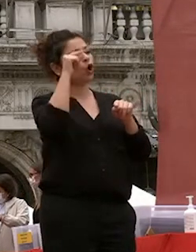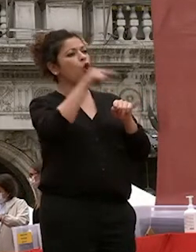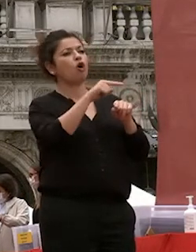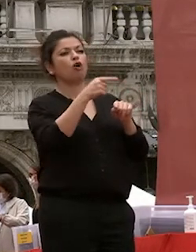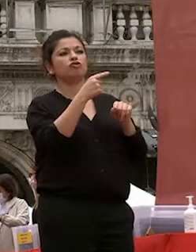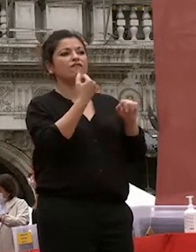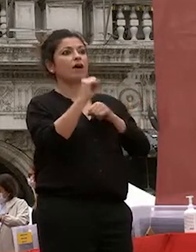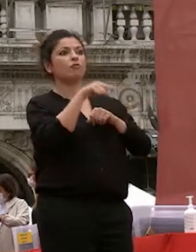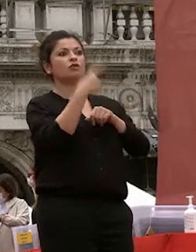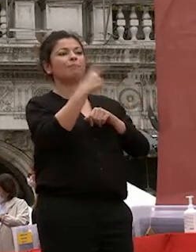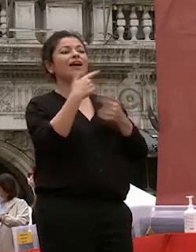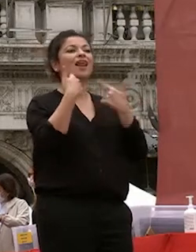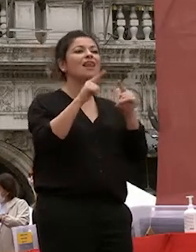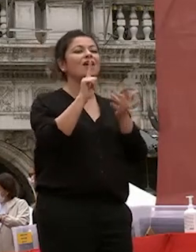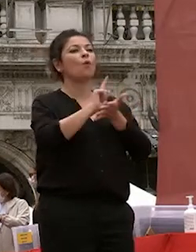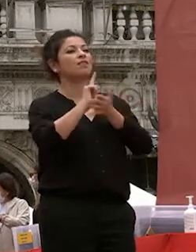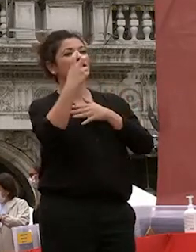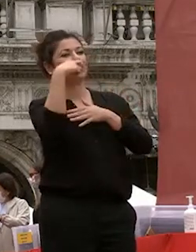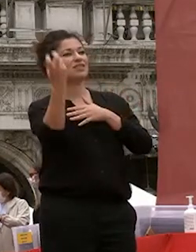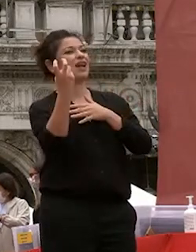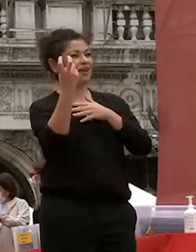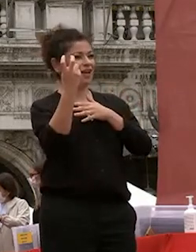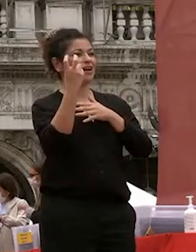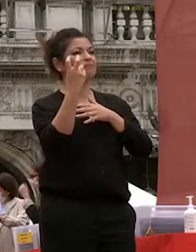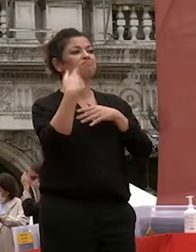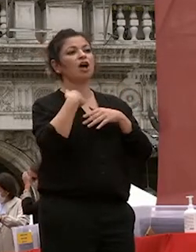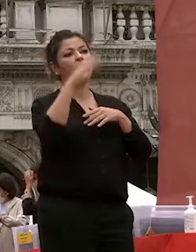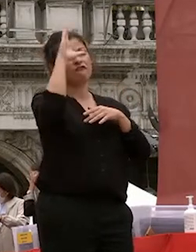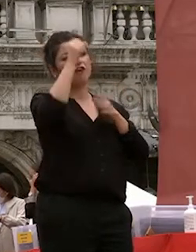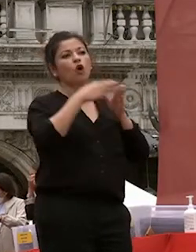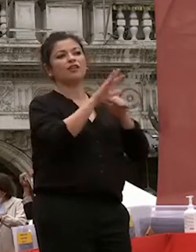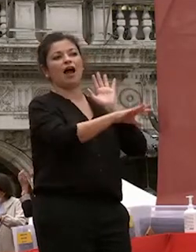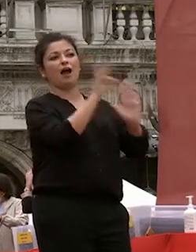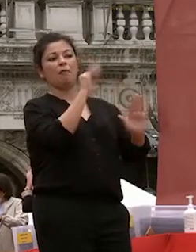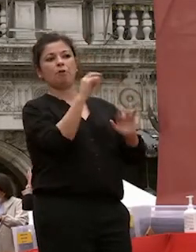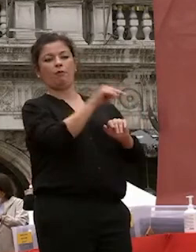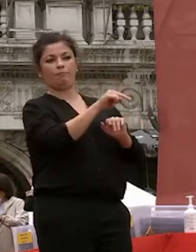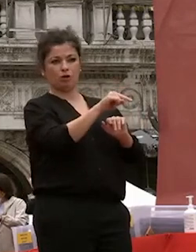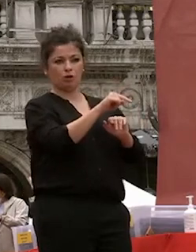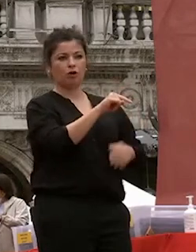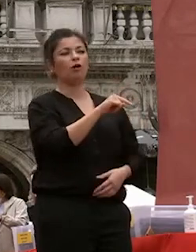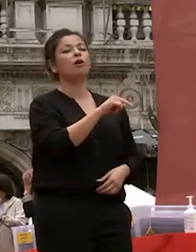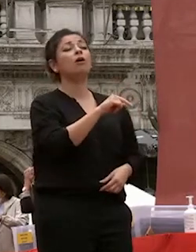letterature straniere che era la facoltà che io avevo scelto ma soprattutto per